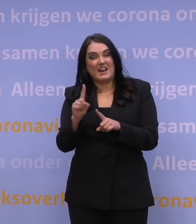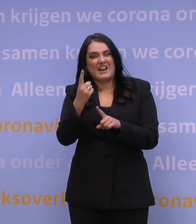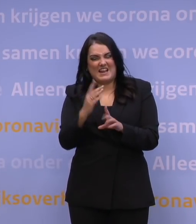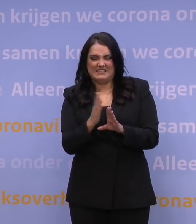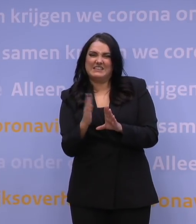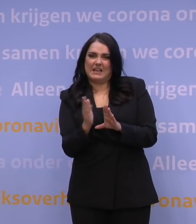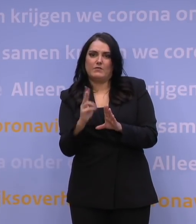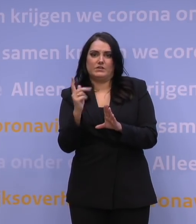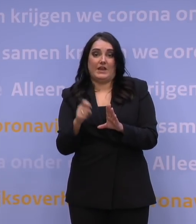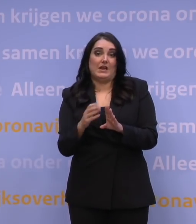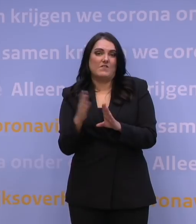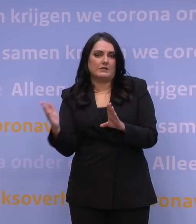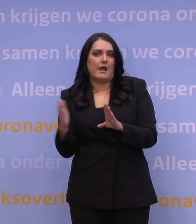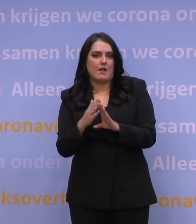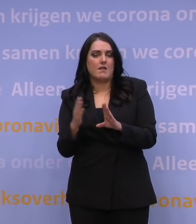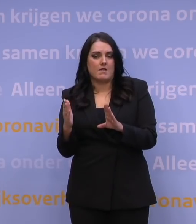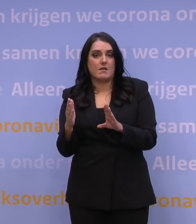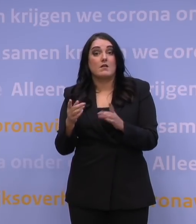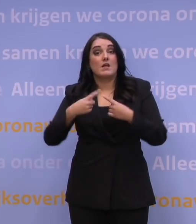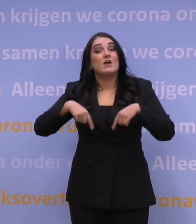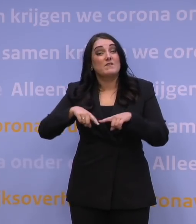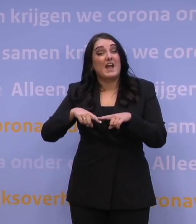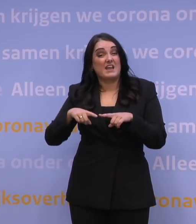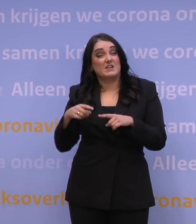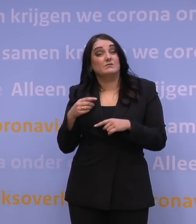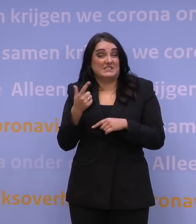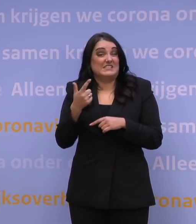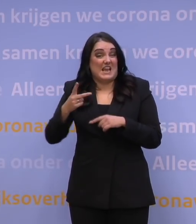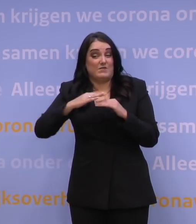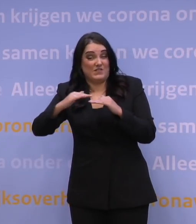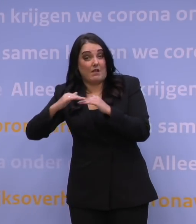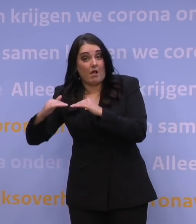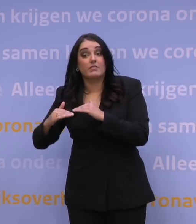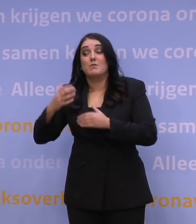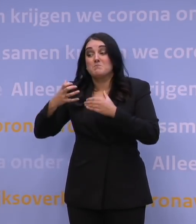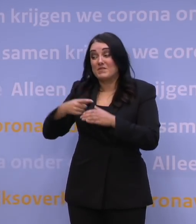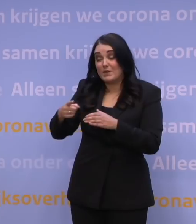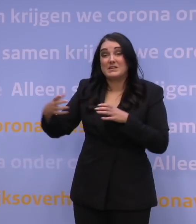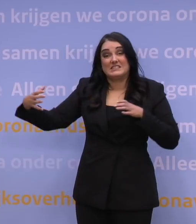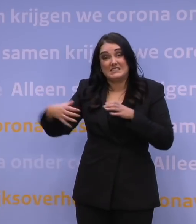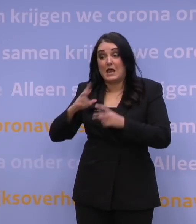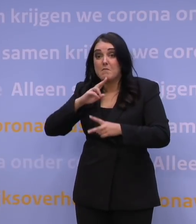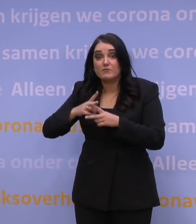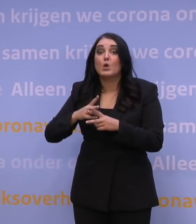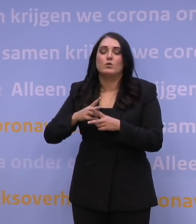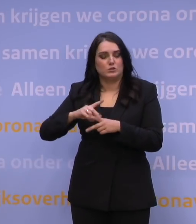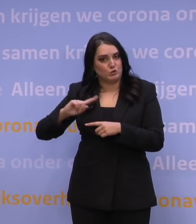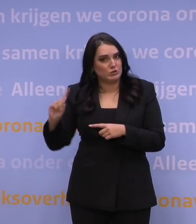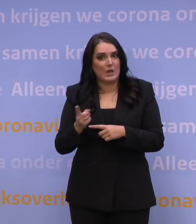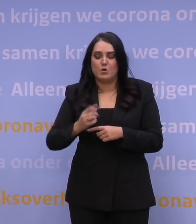Wat we natuurlijk hebben gedaan als EU27, is met de fabrikanten afgesproken dat wij zo snel mogelijk zo veel mogelijk geleverd krijgen.